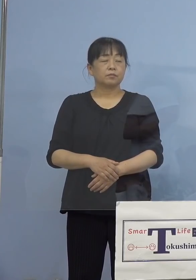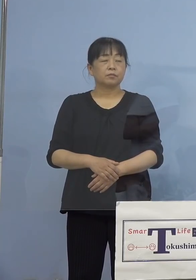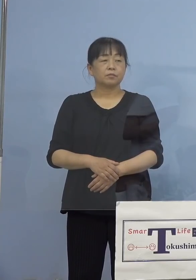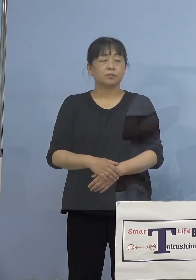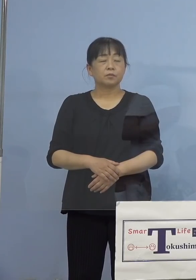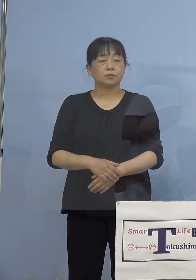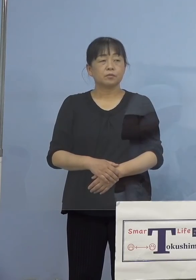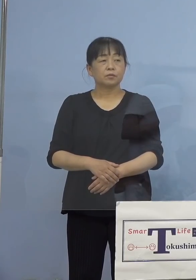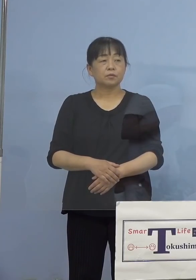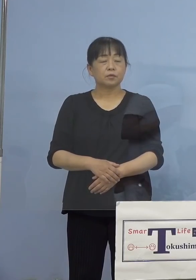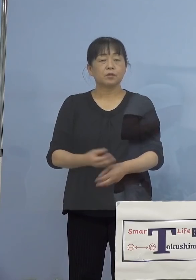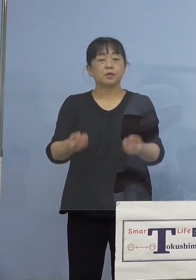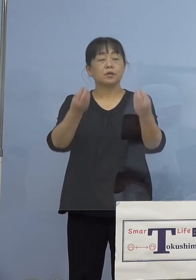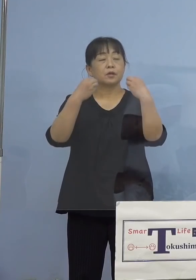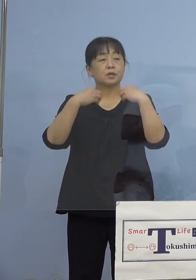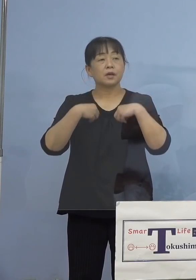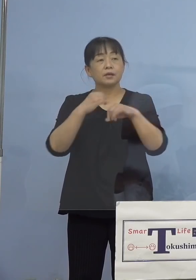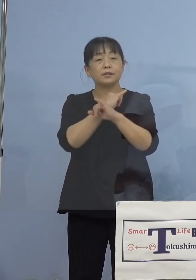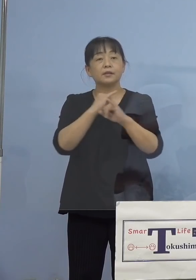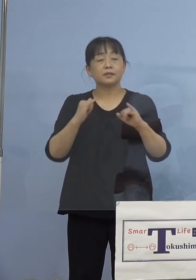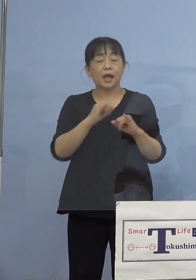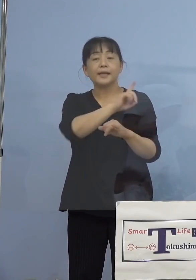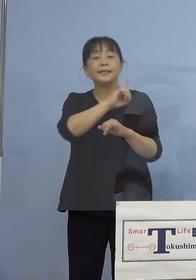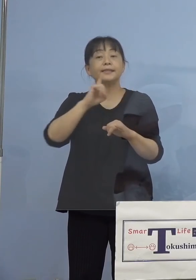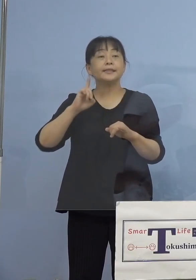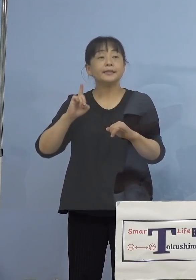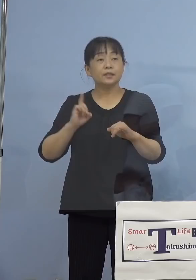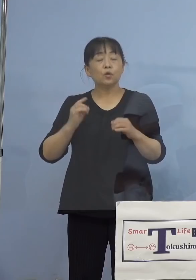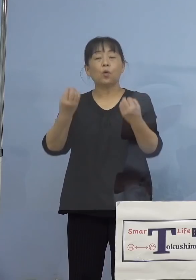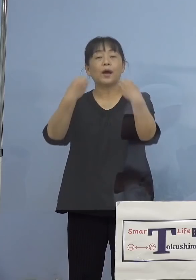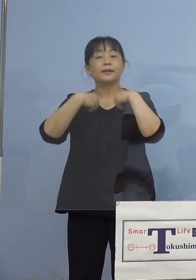（徳島新聞社） 1日当たりの感染者ですけれど、時短の